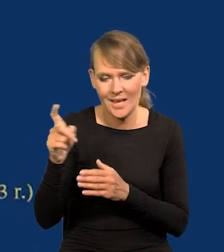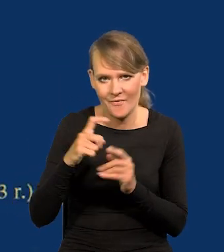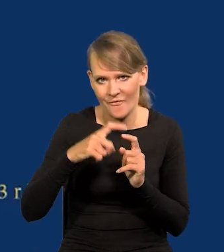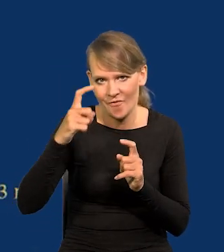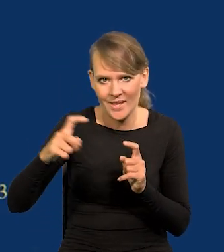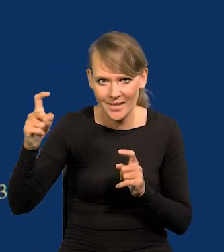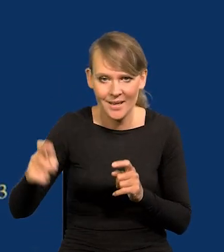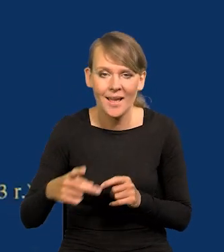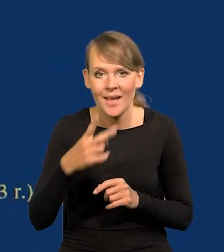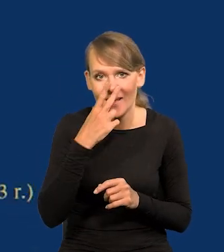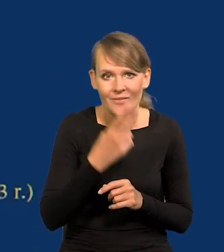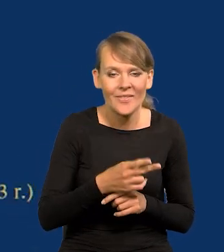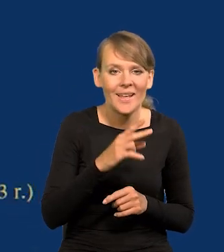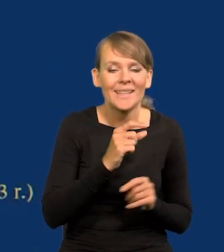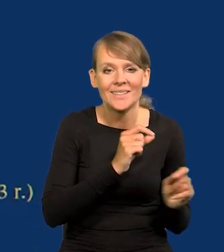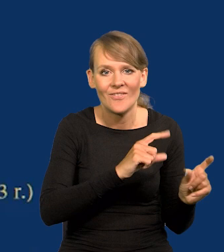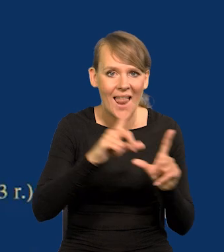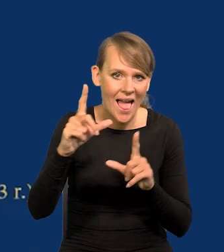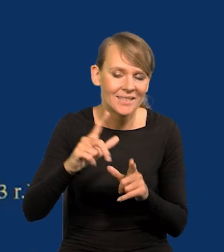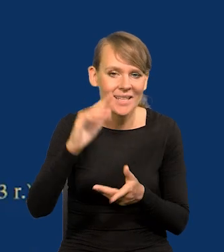I widzą Państwo, że inflacja spadła do poziomu,